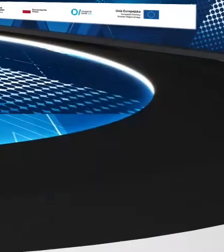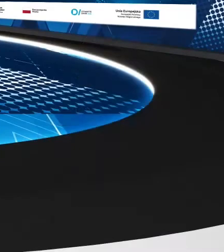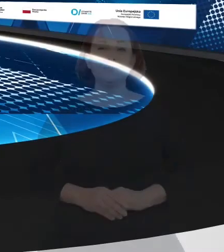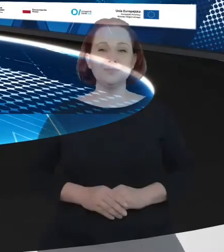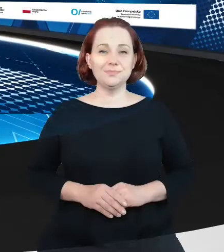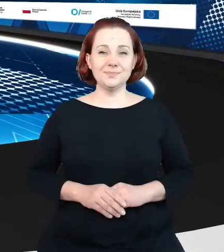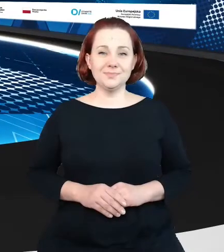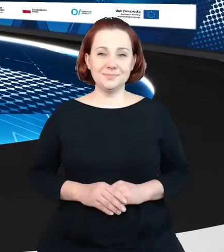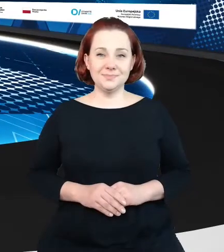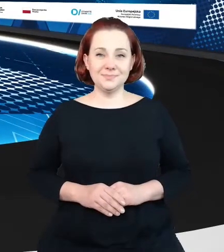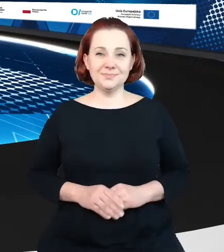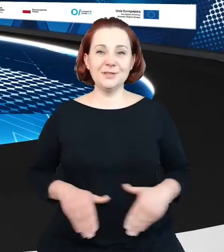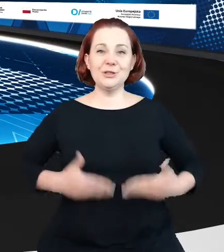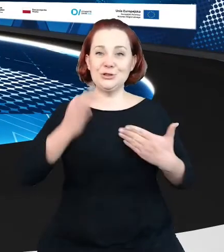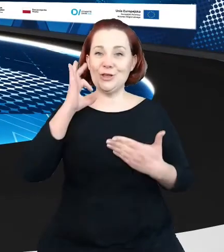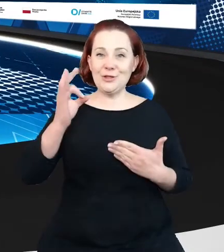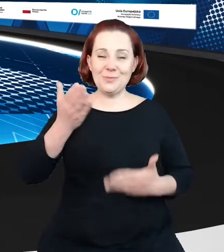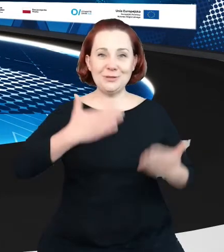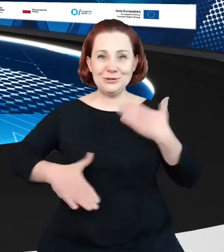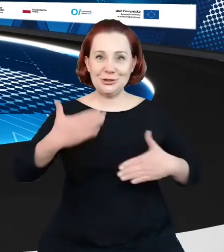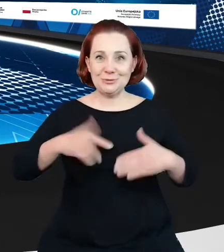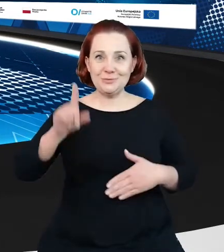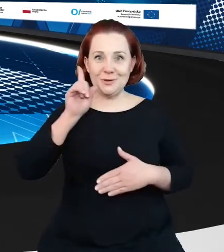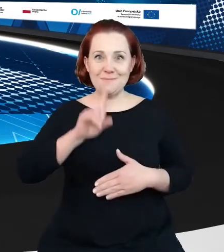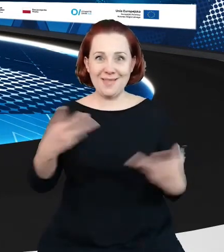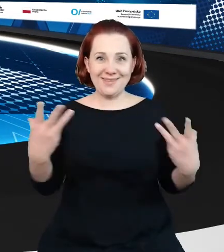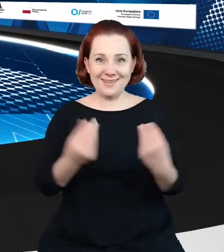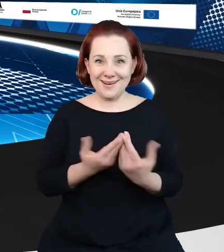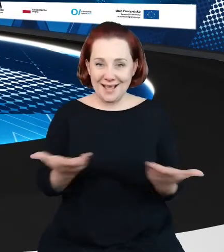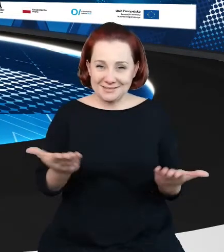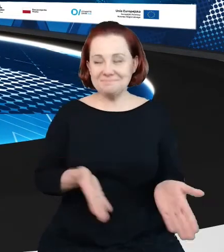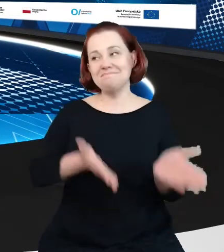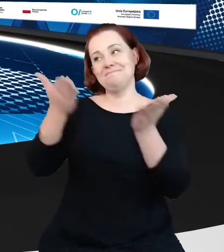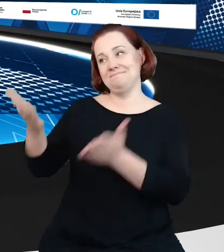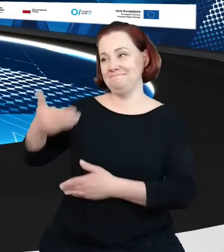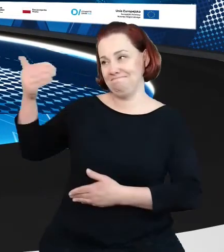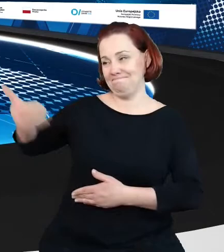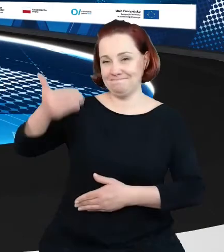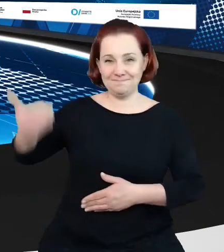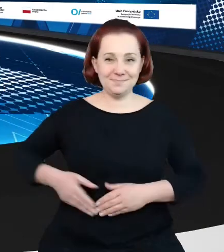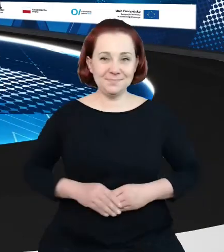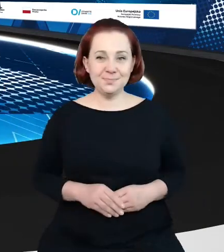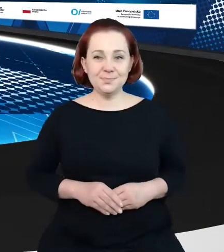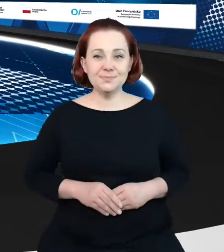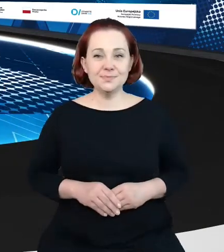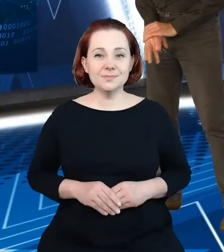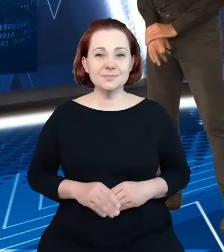Dzień dobry, cieszymy się, że pan jest z nami i cóż, oddajemy scenę w ręce eksperta. Dzień dobry Państwu. Będę miał przyjemność przedstawić